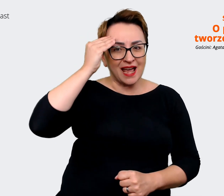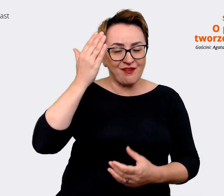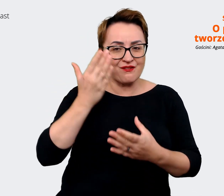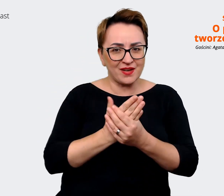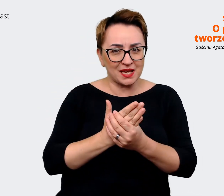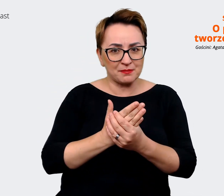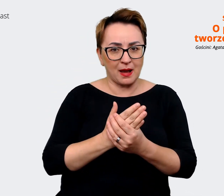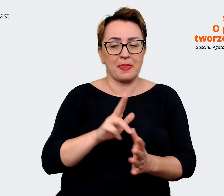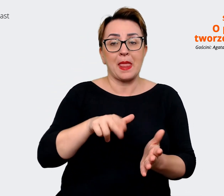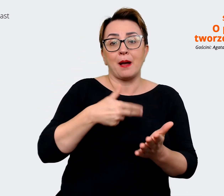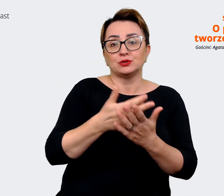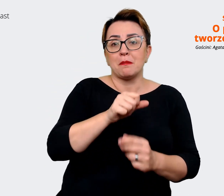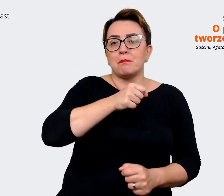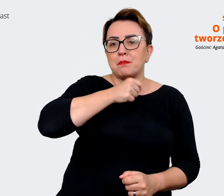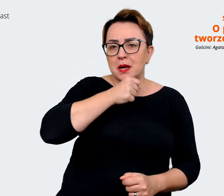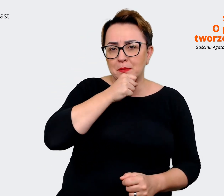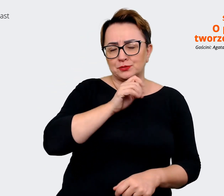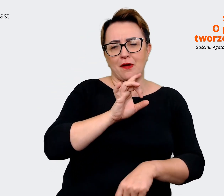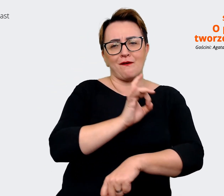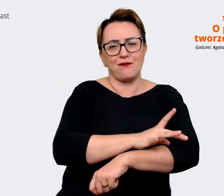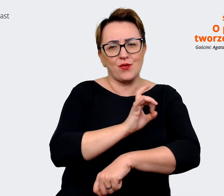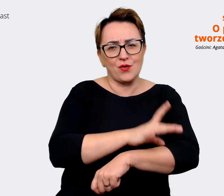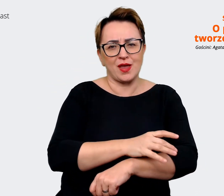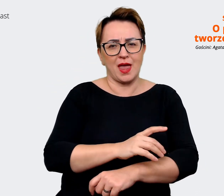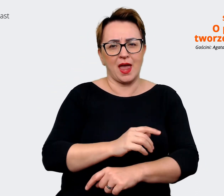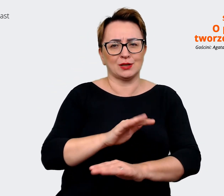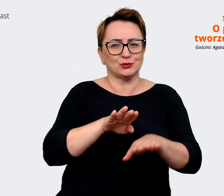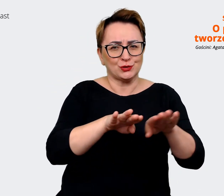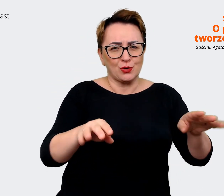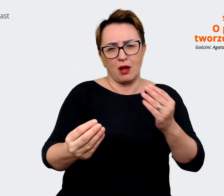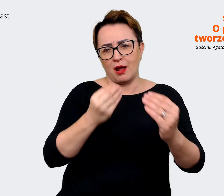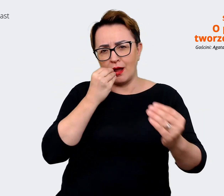z babcią, z wujkiem przy stole i mówisz gdzie pracujesz, powiesz, że pracujesz w Allegro to